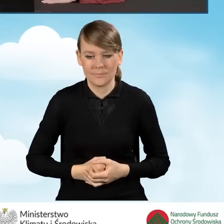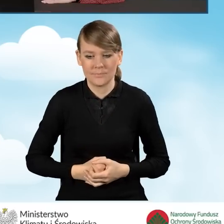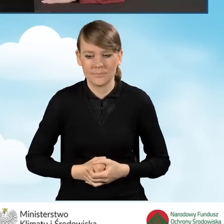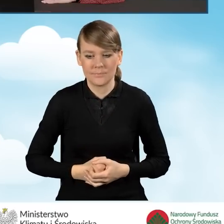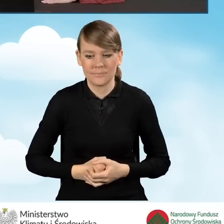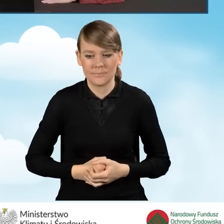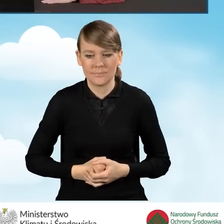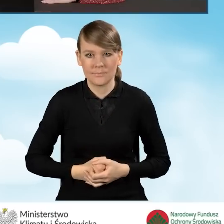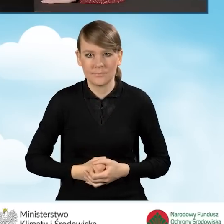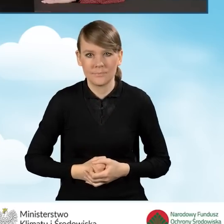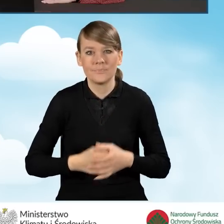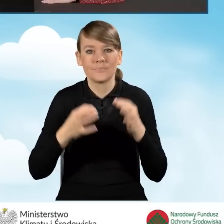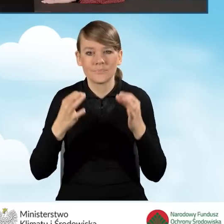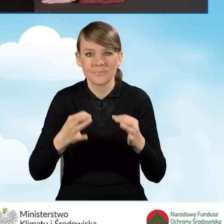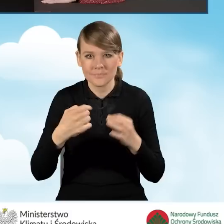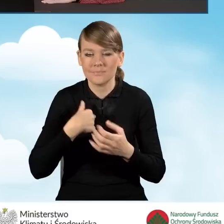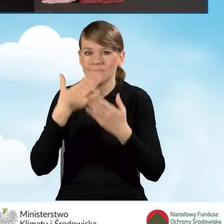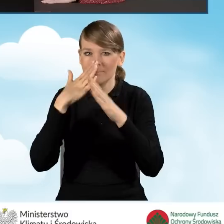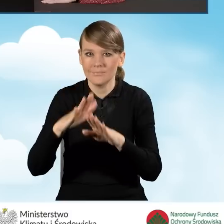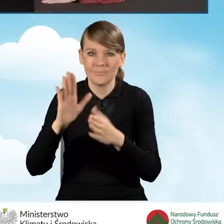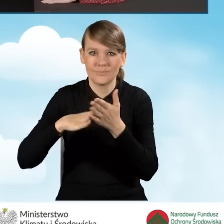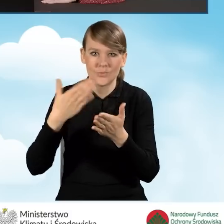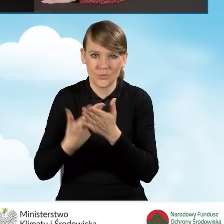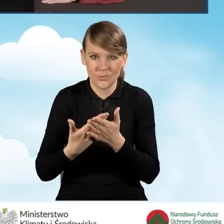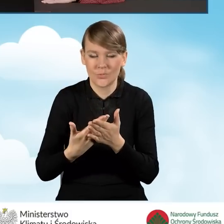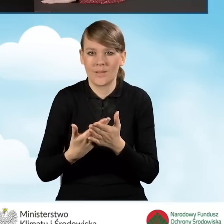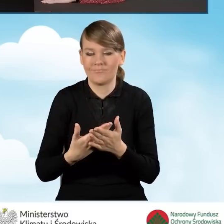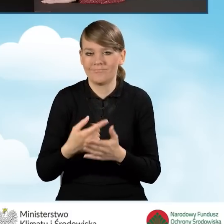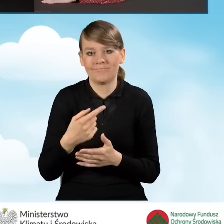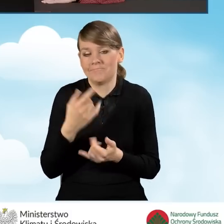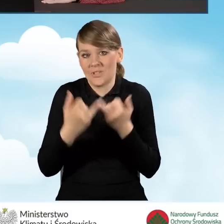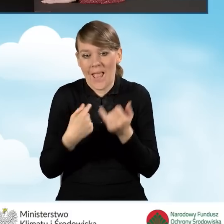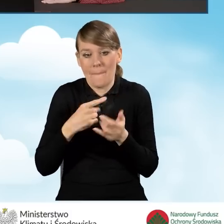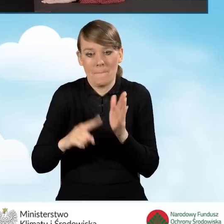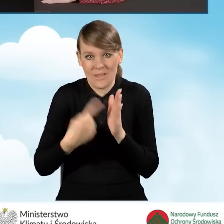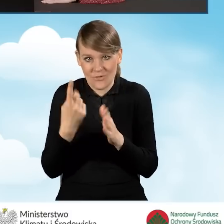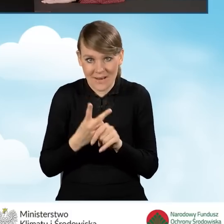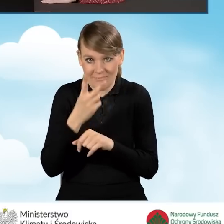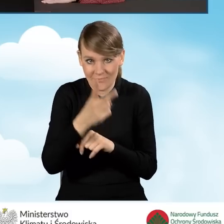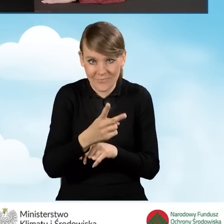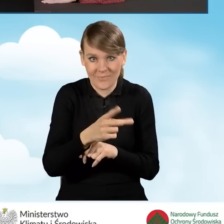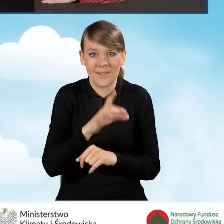Ja w tej chwili pokazuję przykład, kiedy to jestem pierwszy raz w systemie GWD, nie składałam wniosku o dofinansowanie,